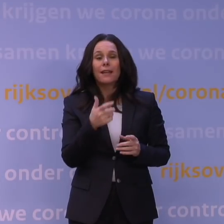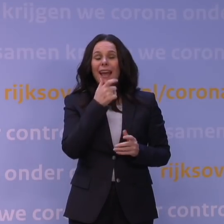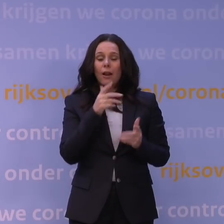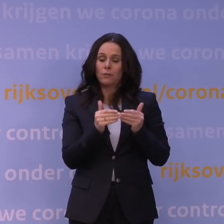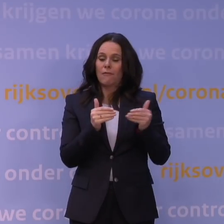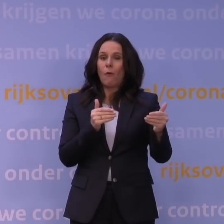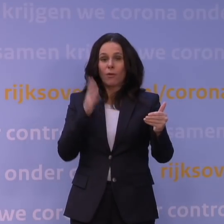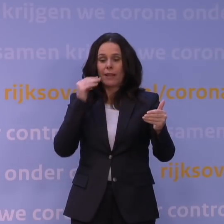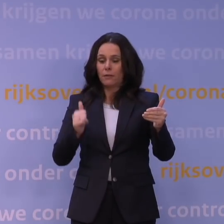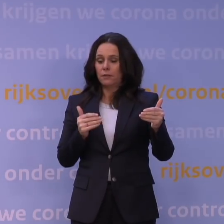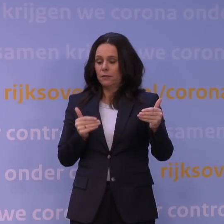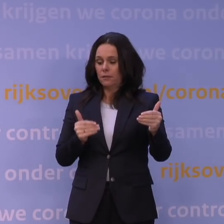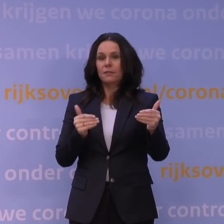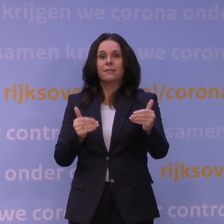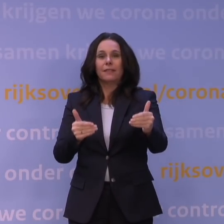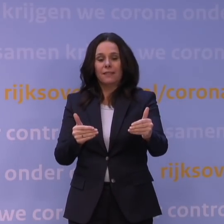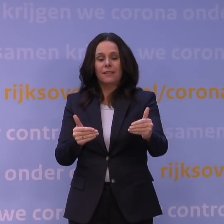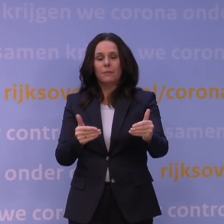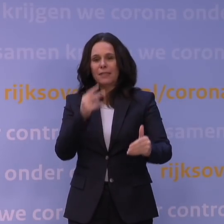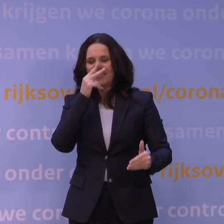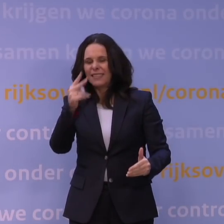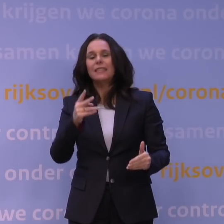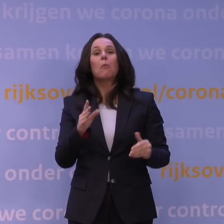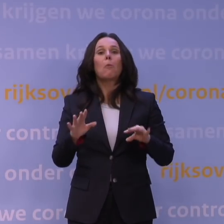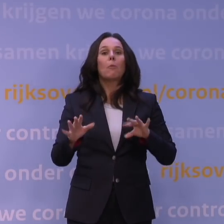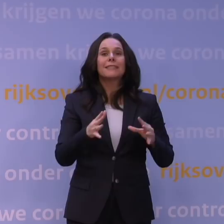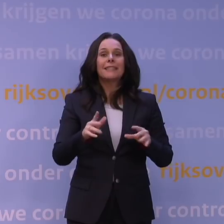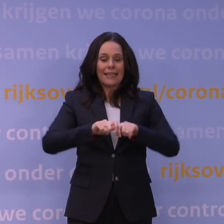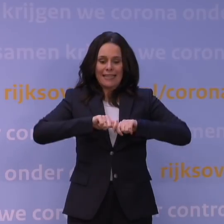en kan zien wat er gebeurt als kwetsbaren de ziekte krijgen,